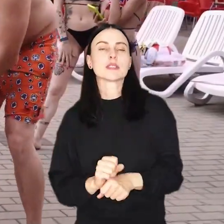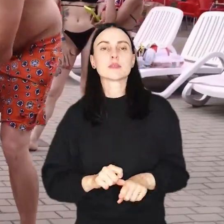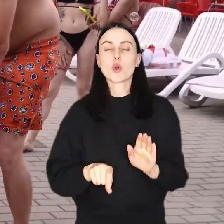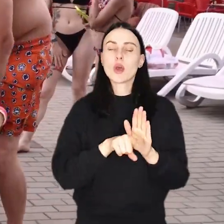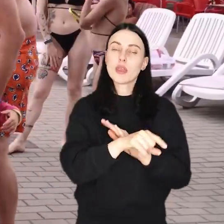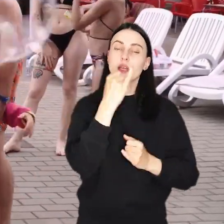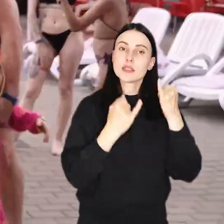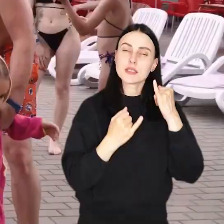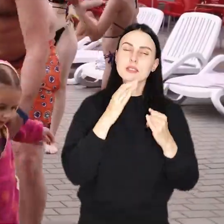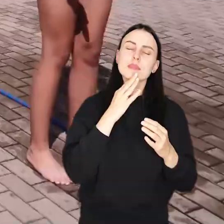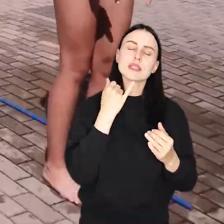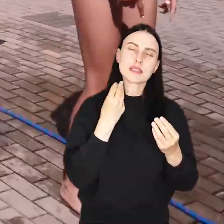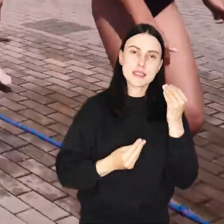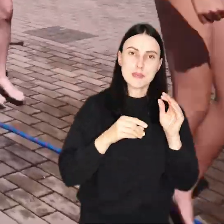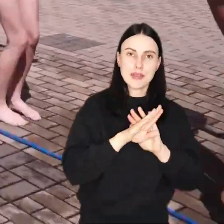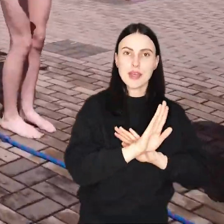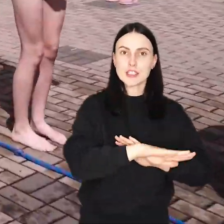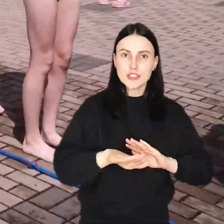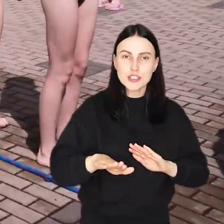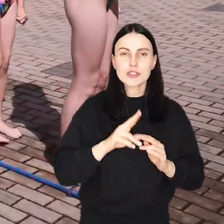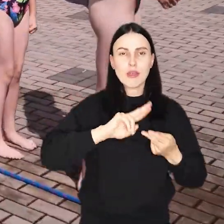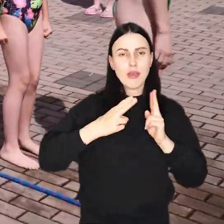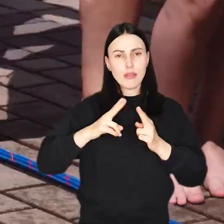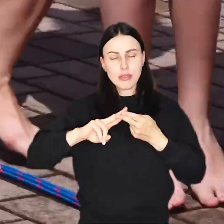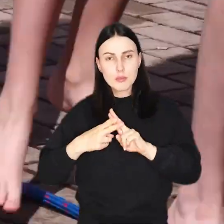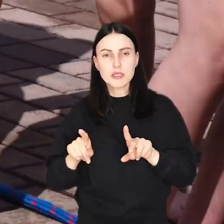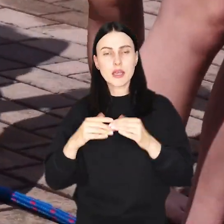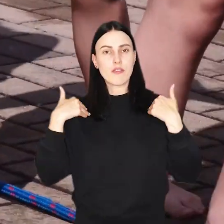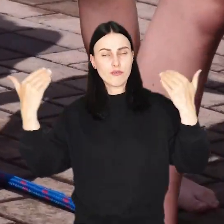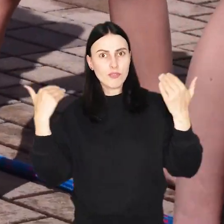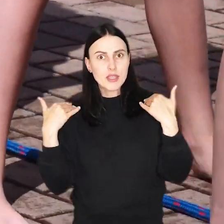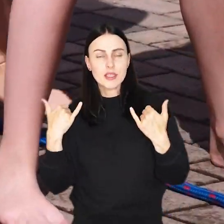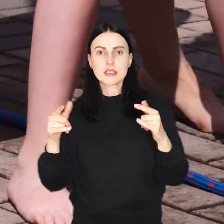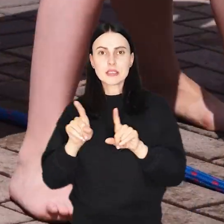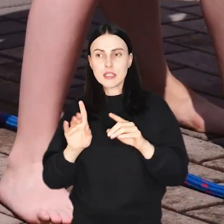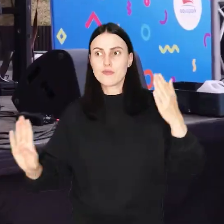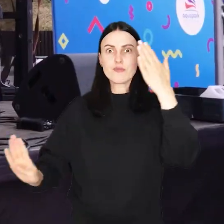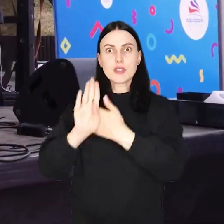Od zabaw dla dzieci z animatorami przez specjalne zajęcia fitness po występny muzyczne,